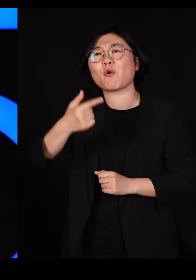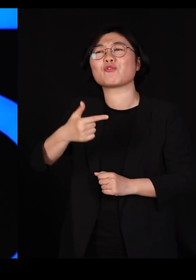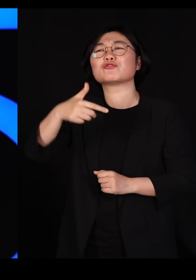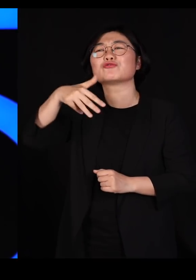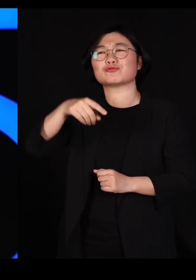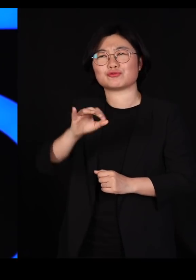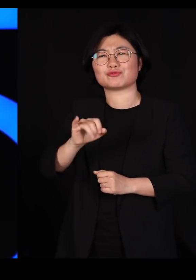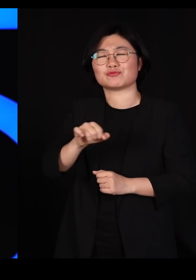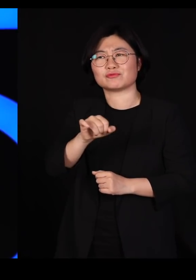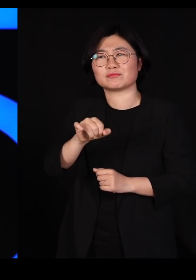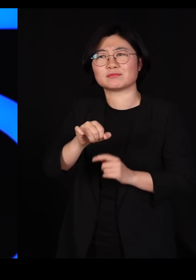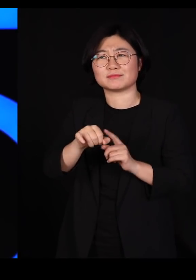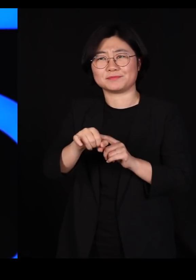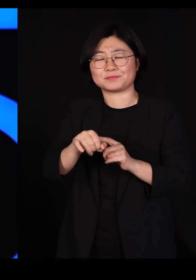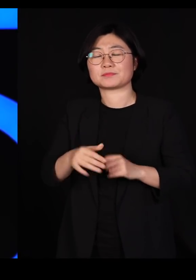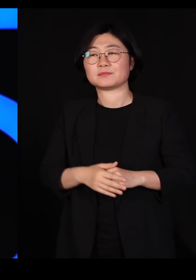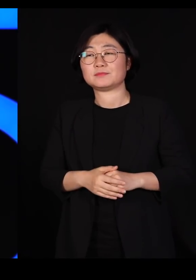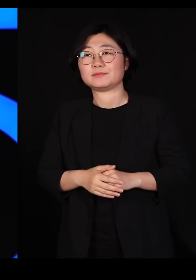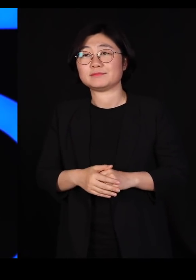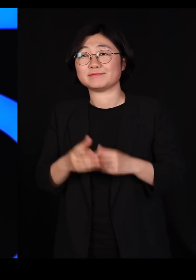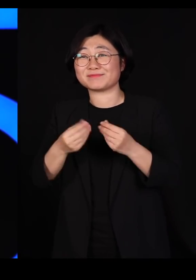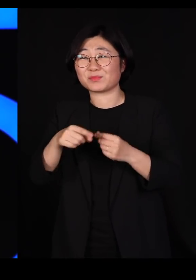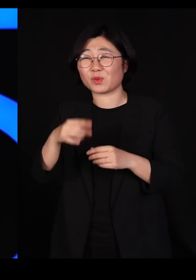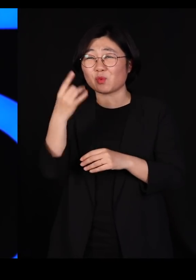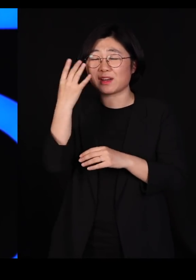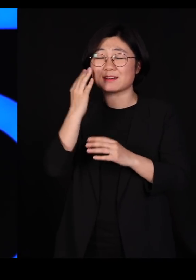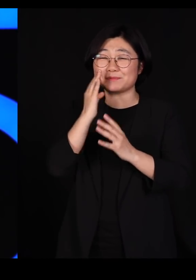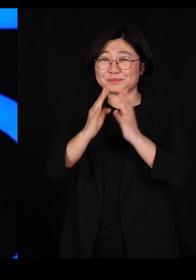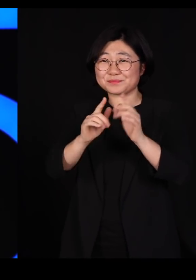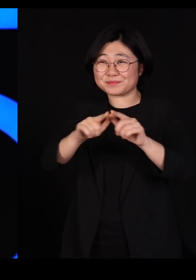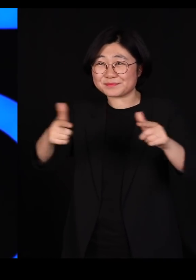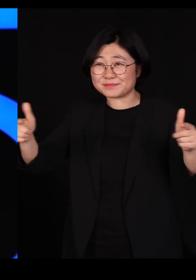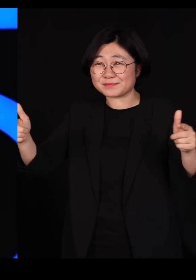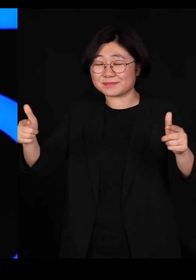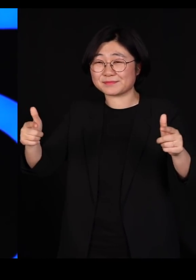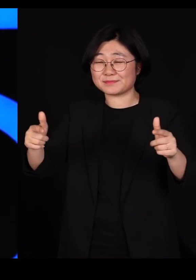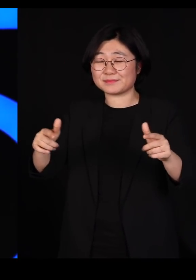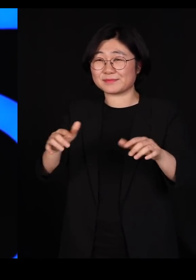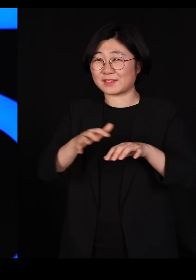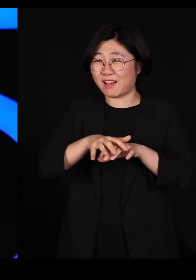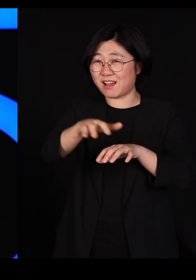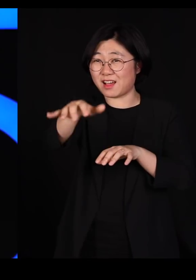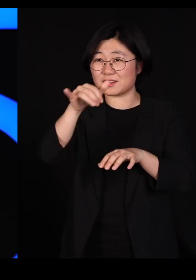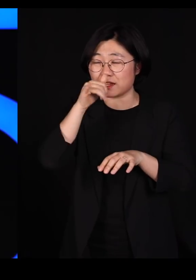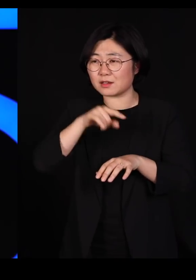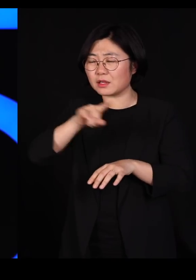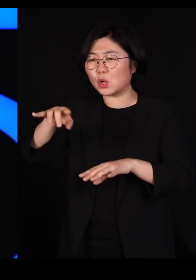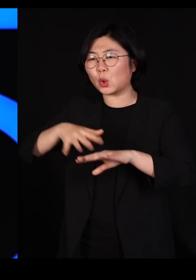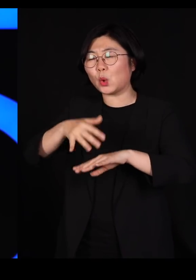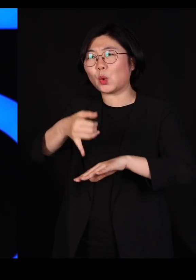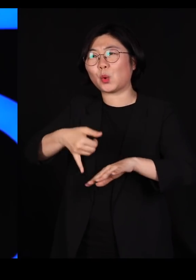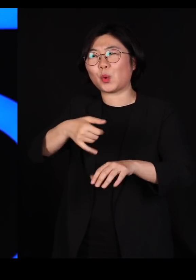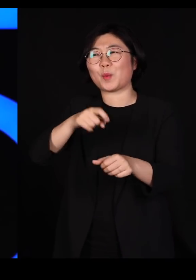근데 여기 원래 굉장히 다양한 식물들이 살고 있던 곳입니다 근데 우리는 농사를 짓기 위해서